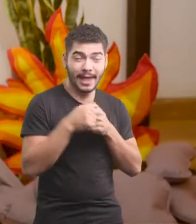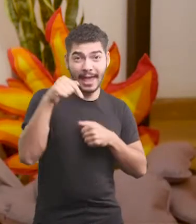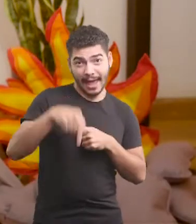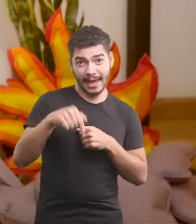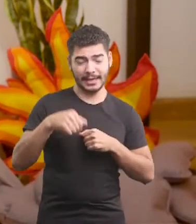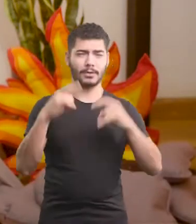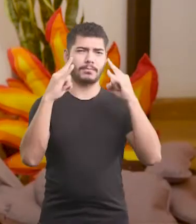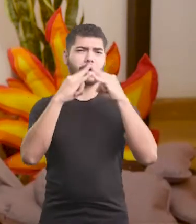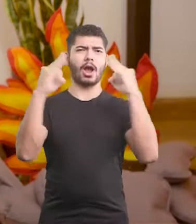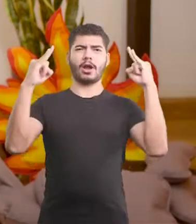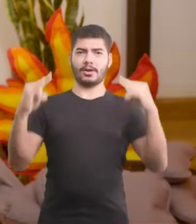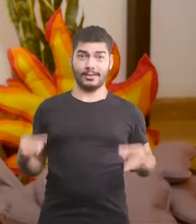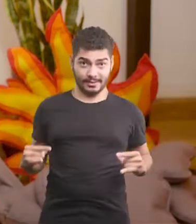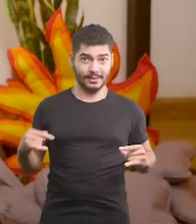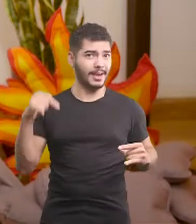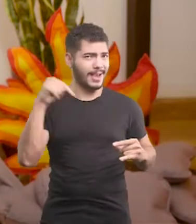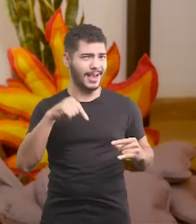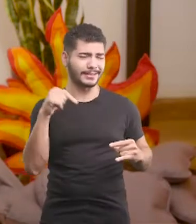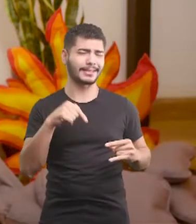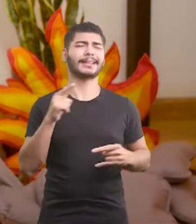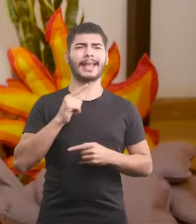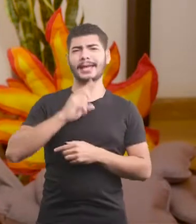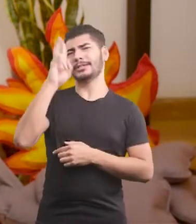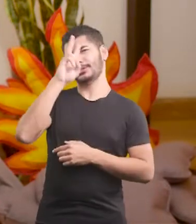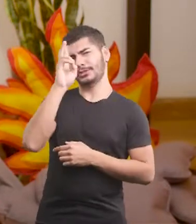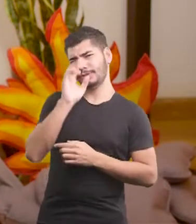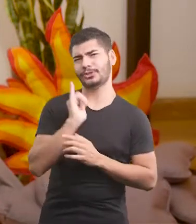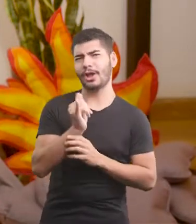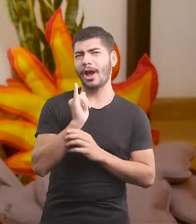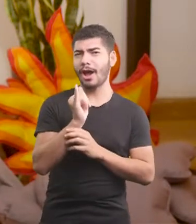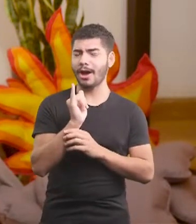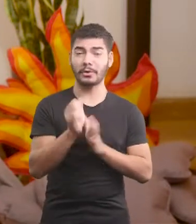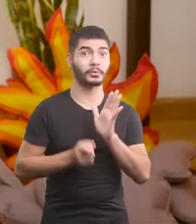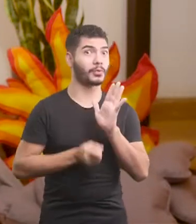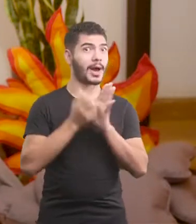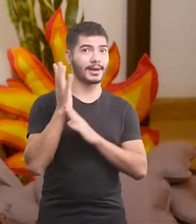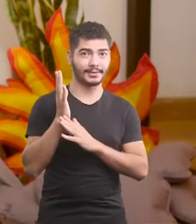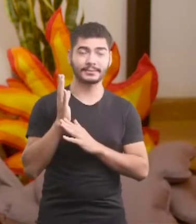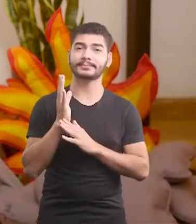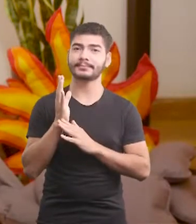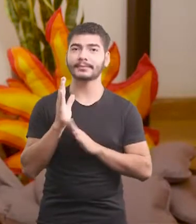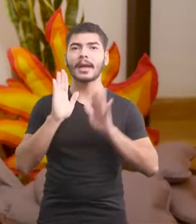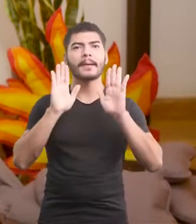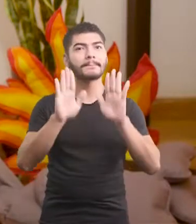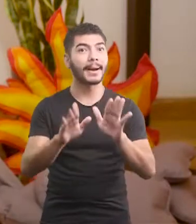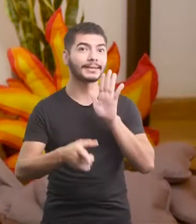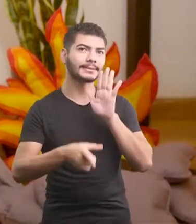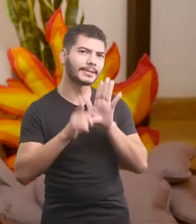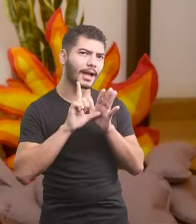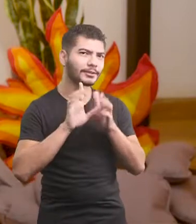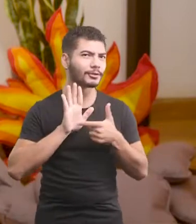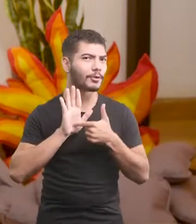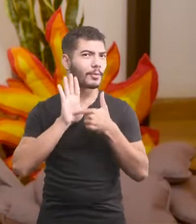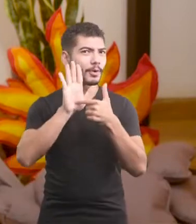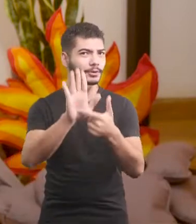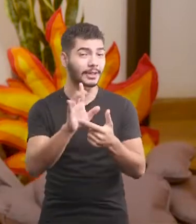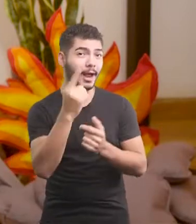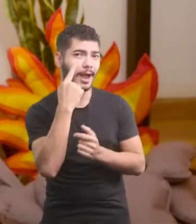Aqui da minha cabana bacanuda, cheia de histórias cabanudas, Mas antes eu quero te mostrar